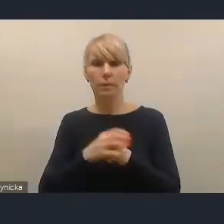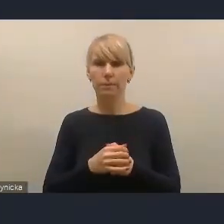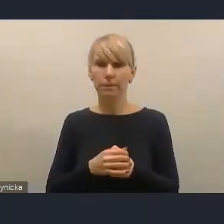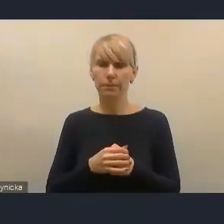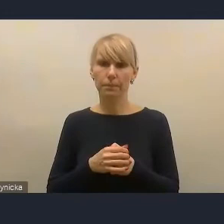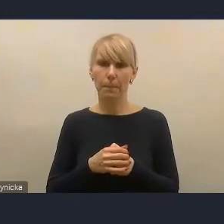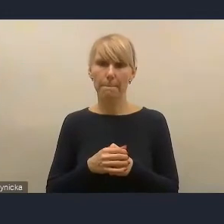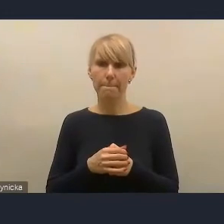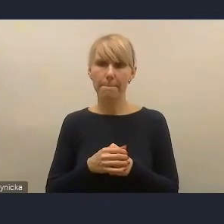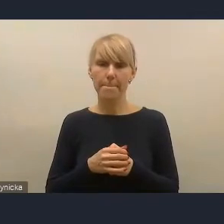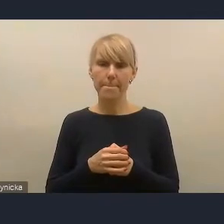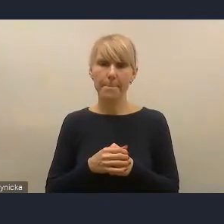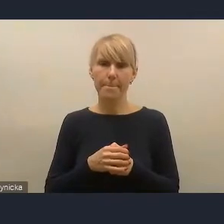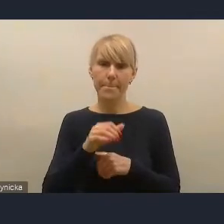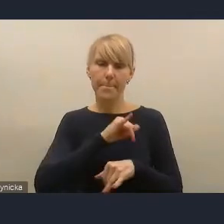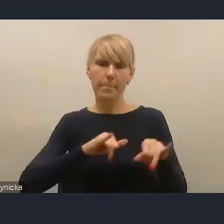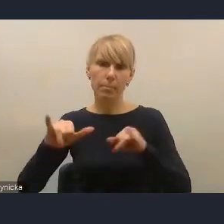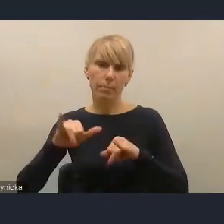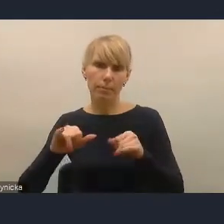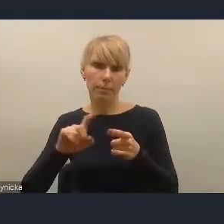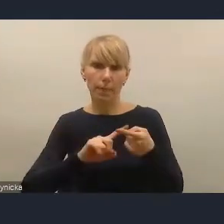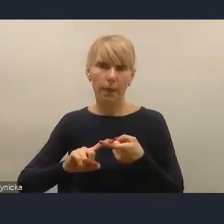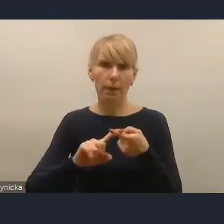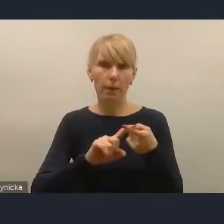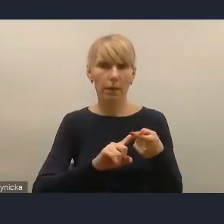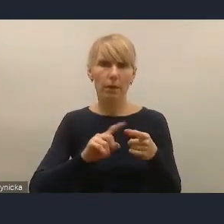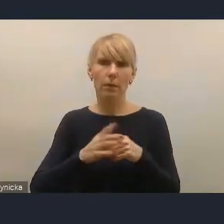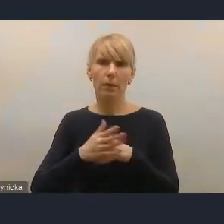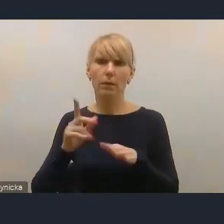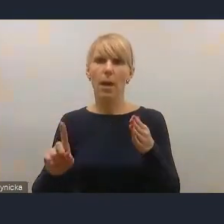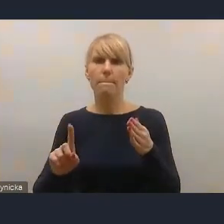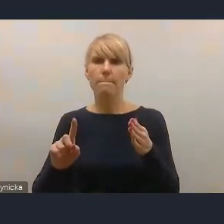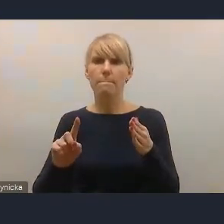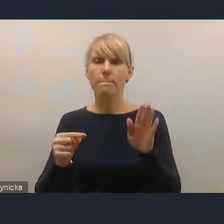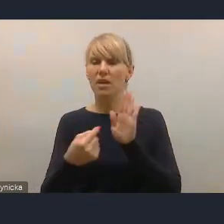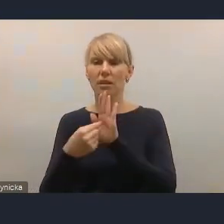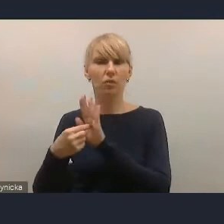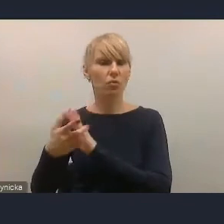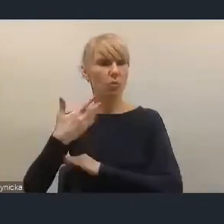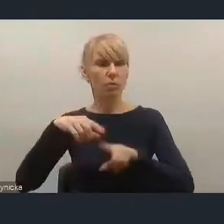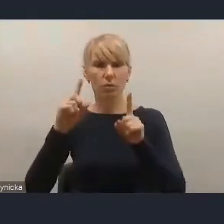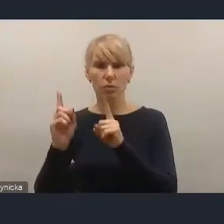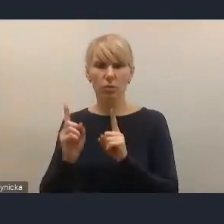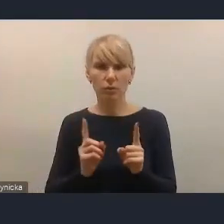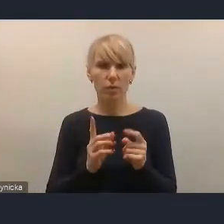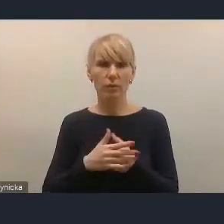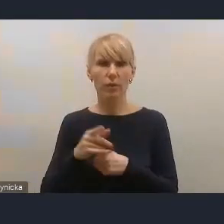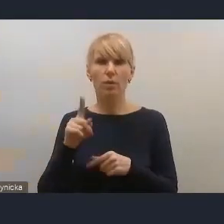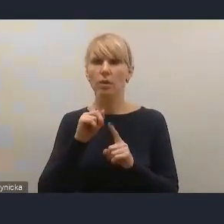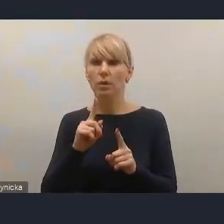Zarząd Związku prezentując swoje uwagi przede wszystkim zaakceptował dokument kierunkowo.